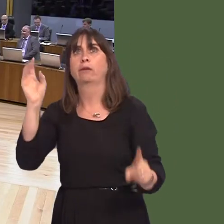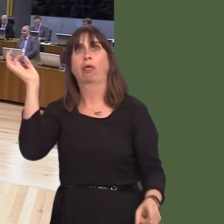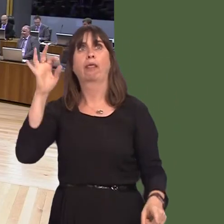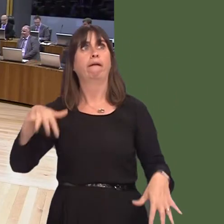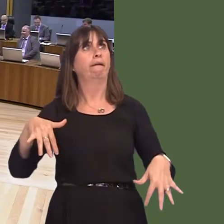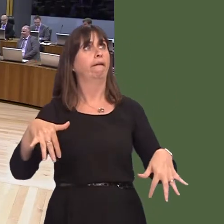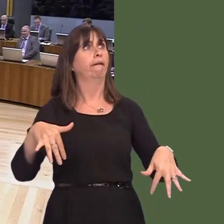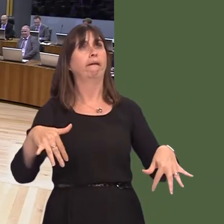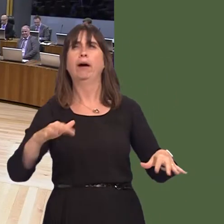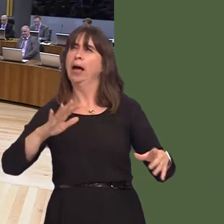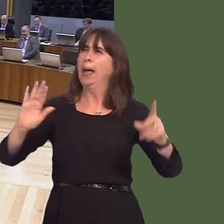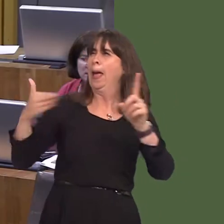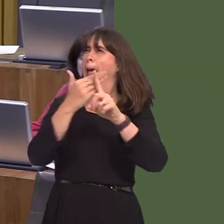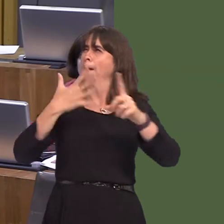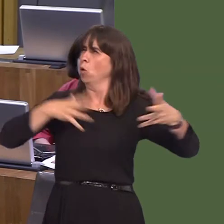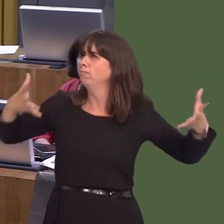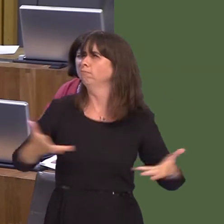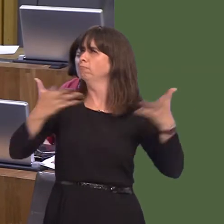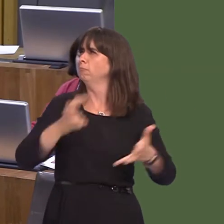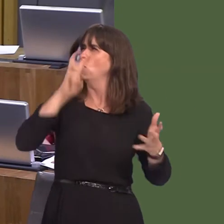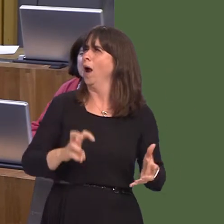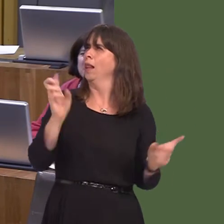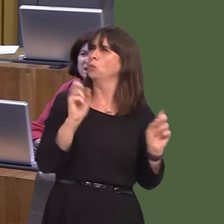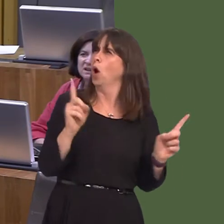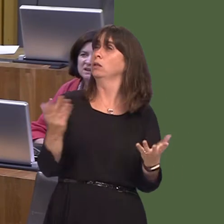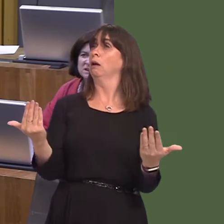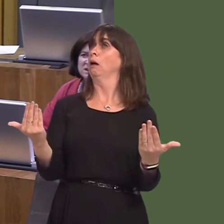our country, not interested in investment projects. Now, he seems to be saying that